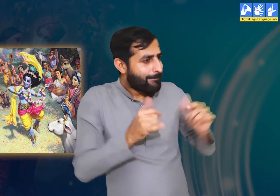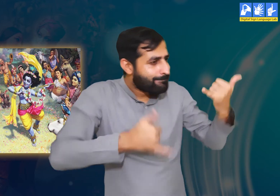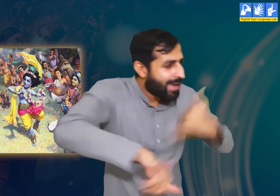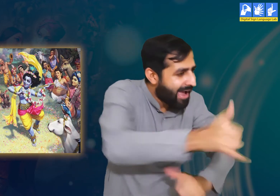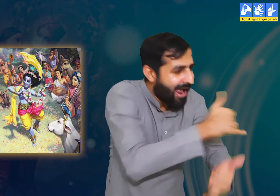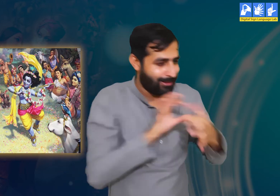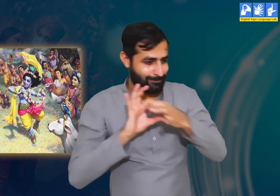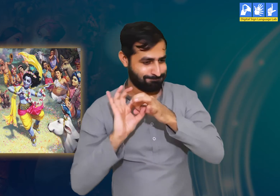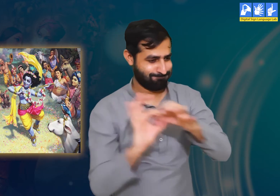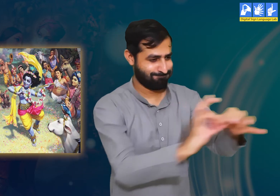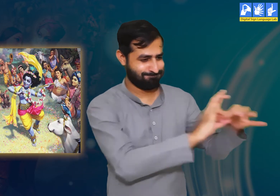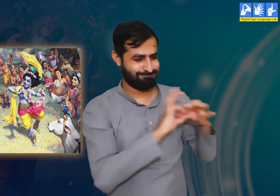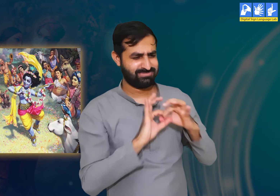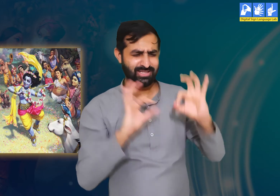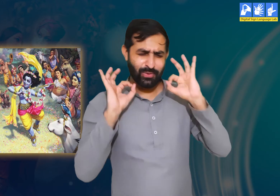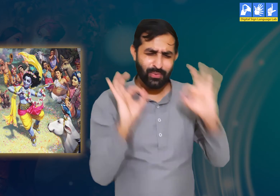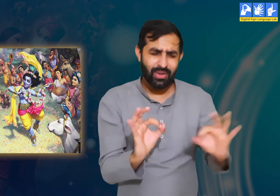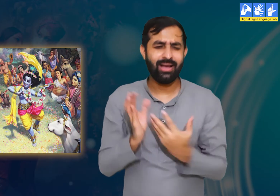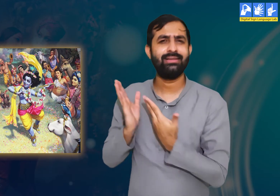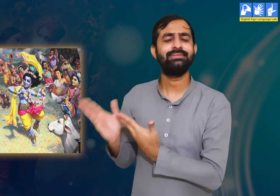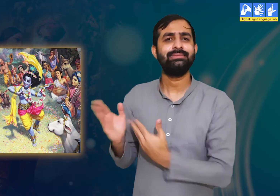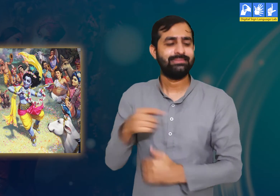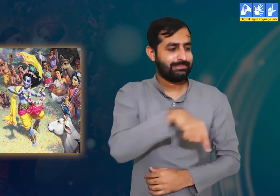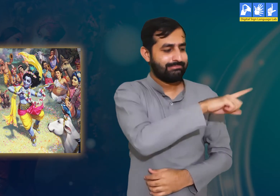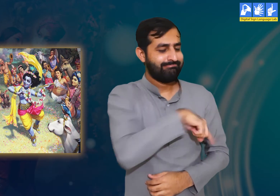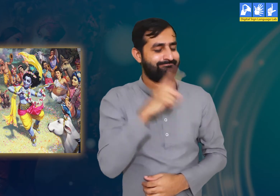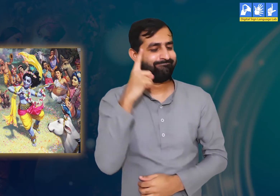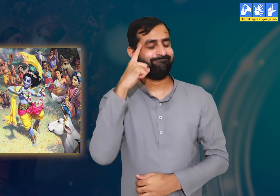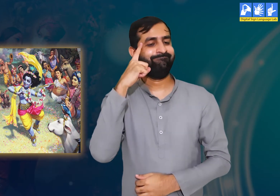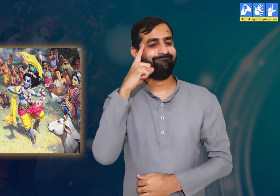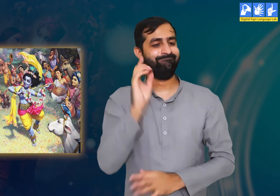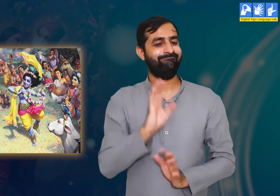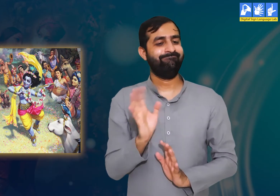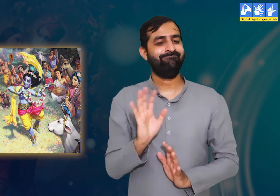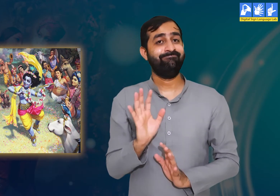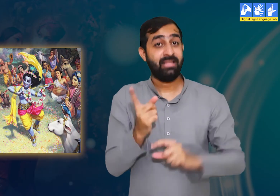आप तो बहुत ही भले इंसान हैं जो लोगों के कल्याण करने में ही आनंद का अनुभव करते हैं।